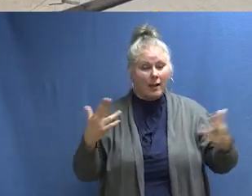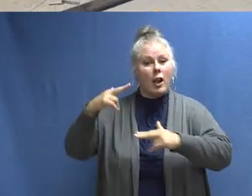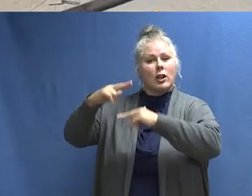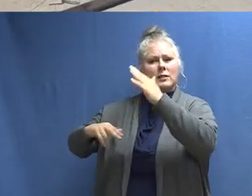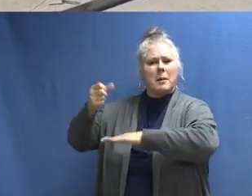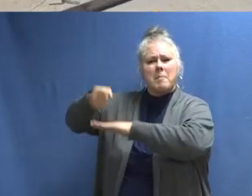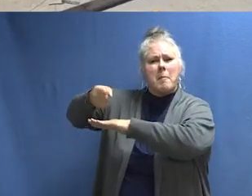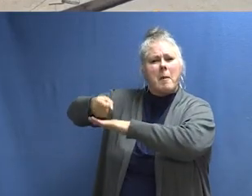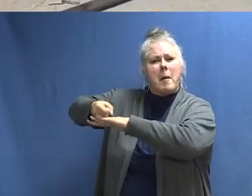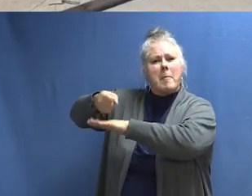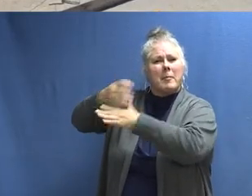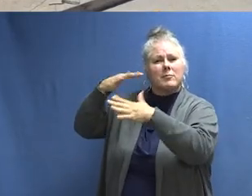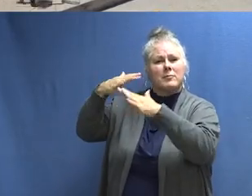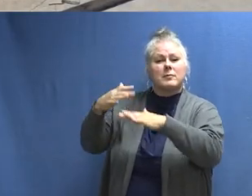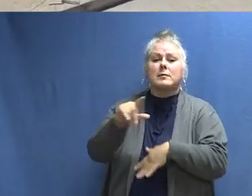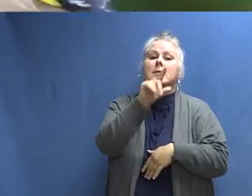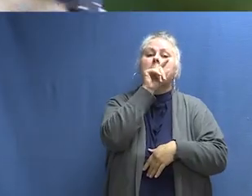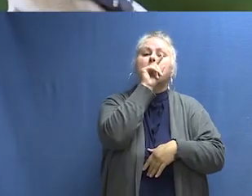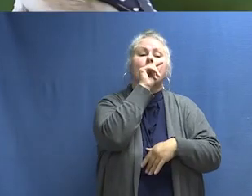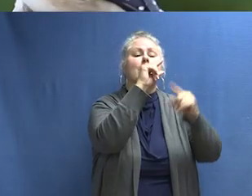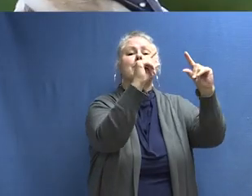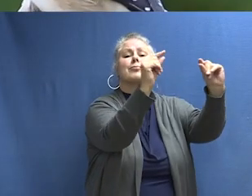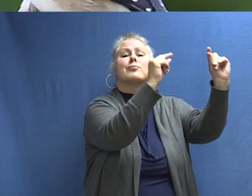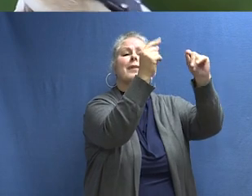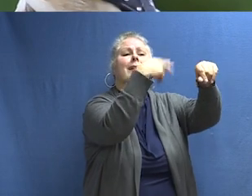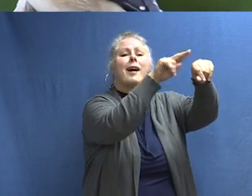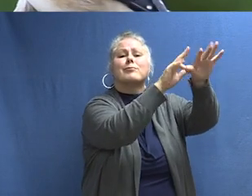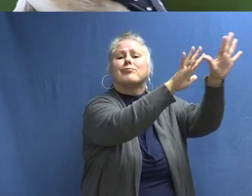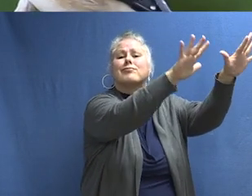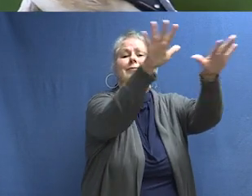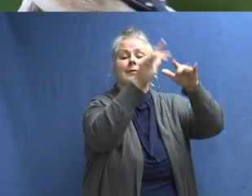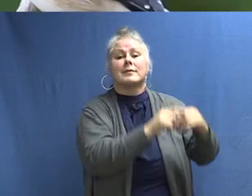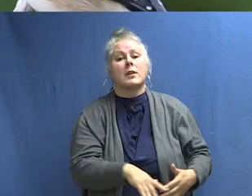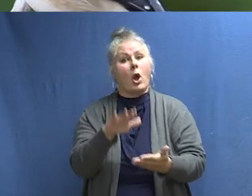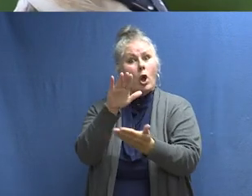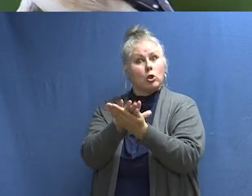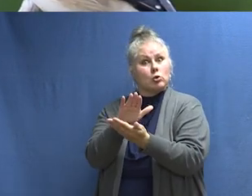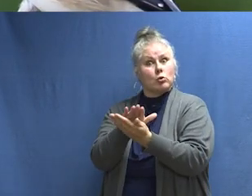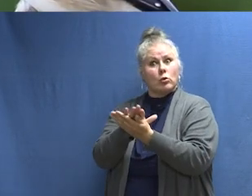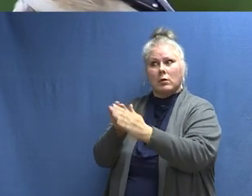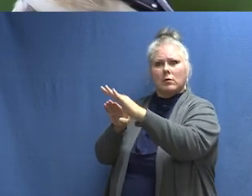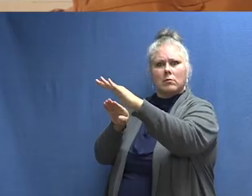Este es el sonido de construcción. [MÁQUINAS ZUMBANDO] Este es el sonido de la naturaleza. [CHIRRIDO DE PÁJAROS]